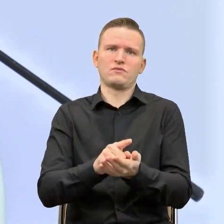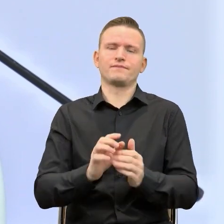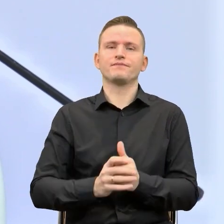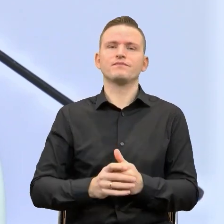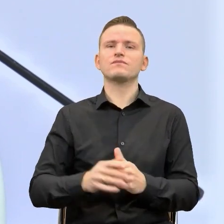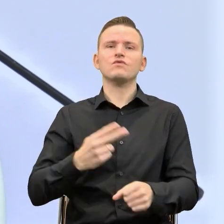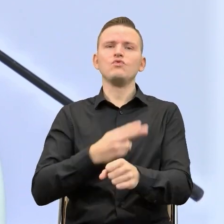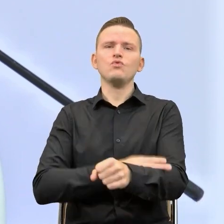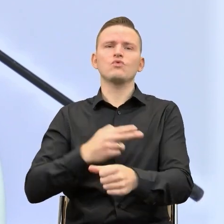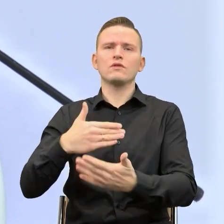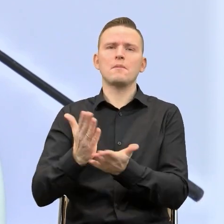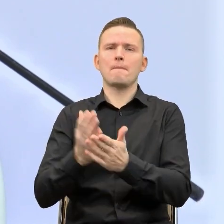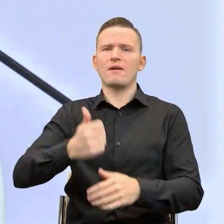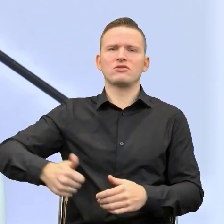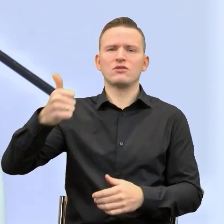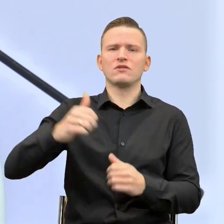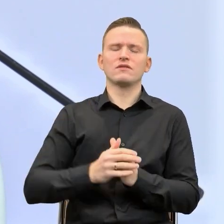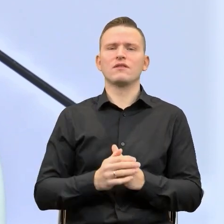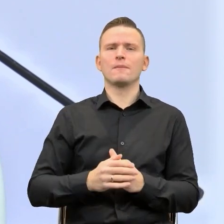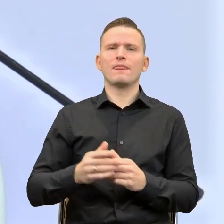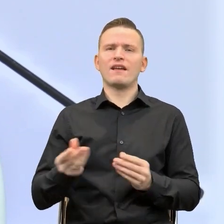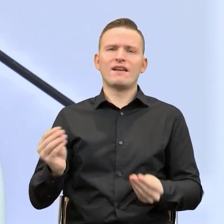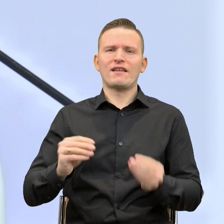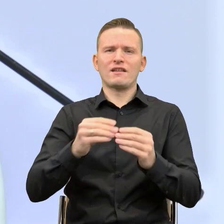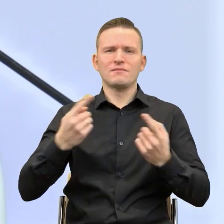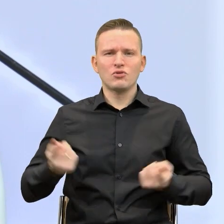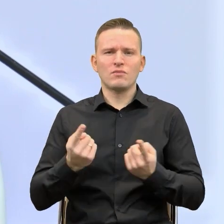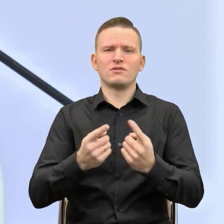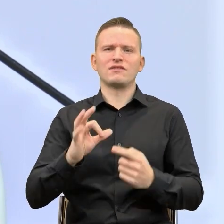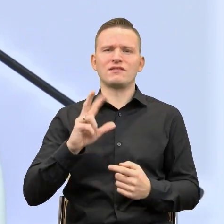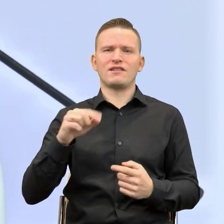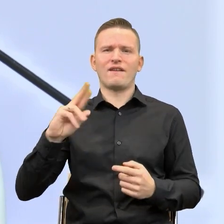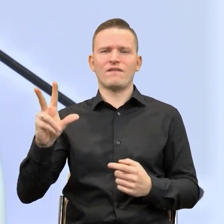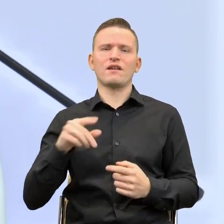Kierownik Referatu Komunikacji i Promocji Pani Krystyna Skrabek. Prosty język w praktycznym ujęciu.